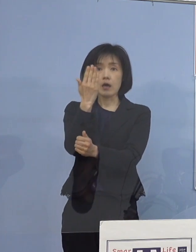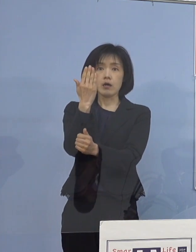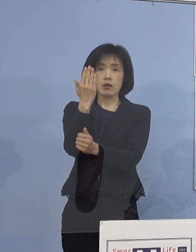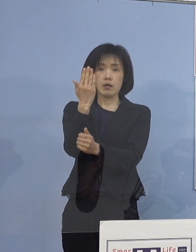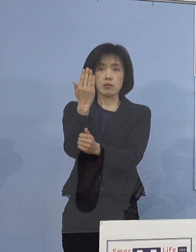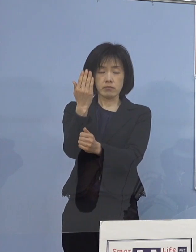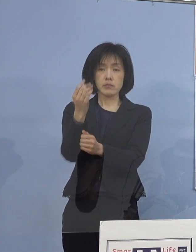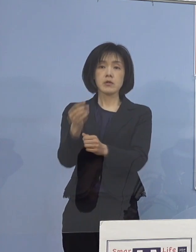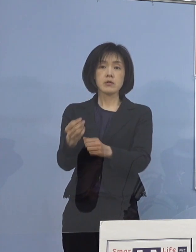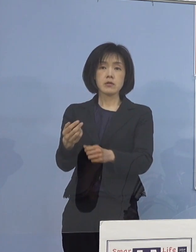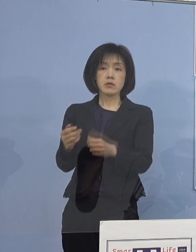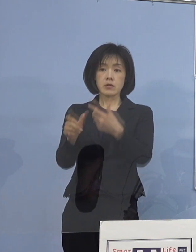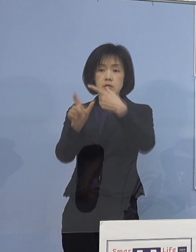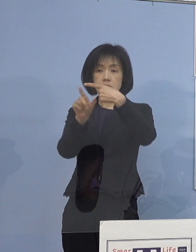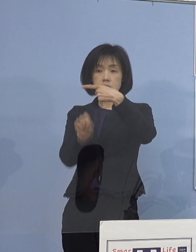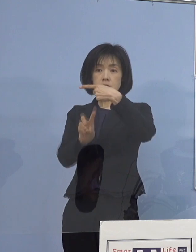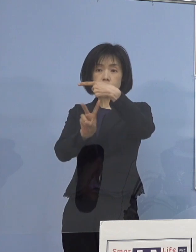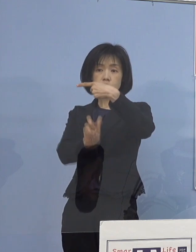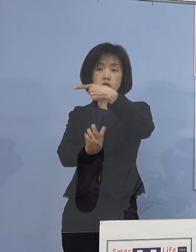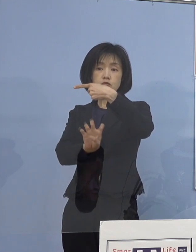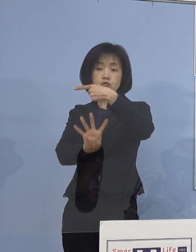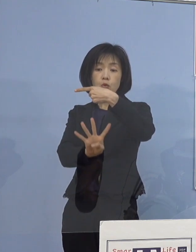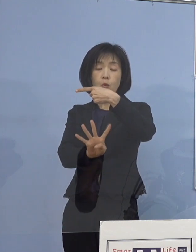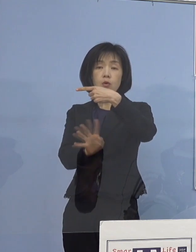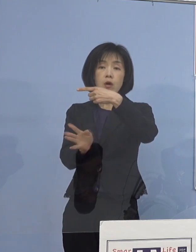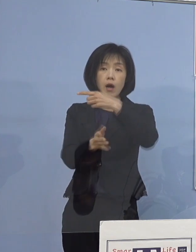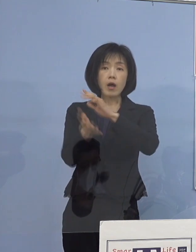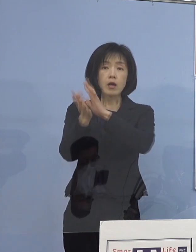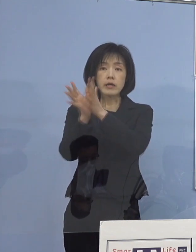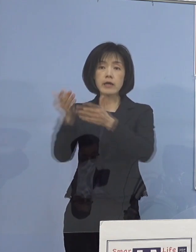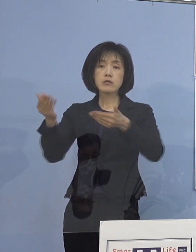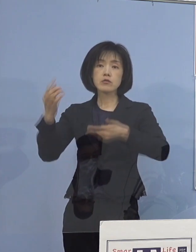先週24日より県の教育委員会におきましては